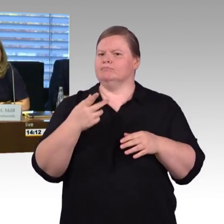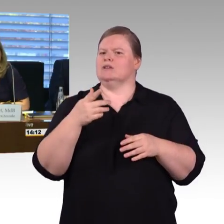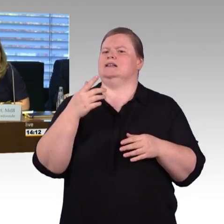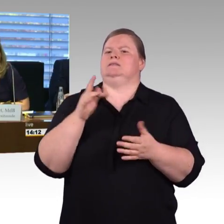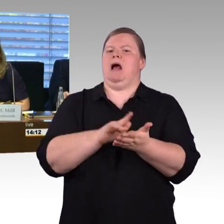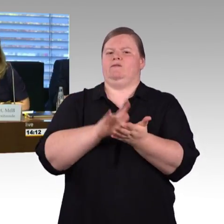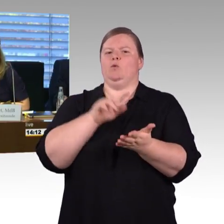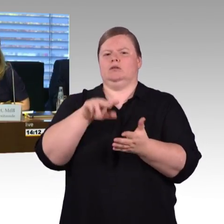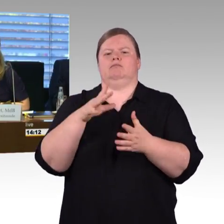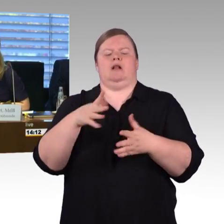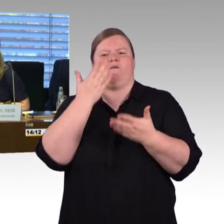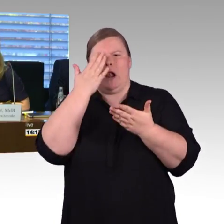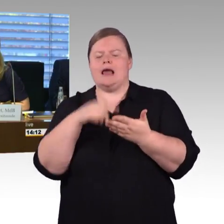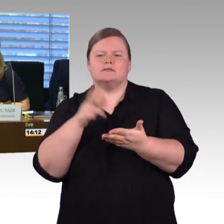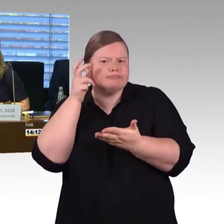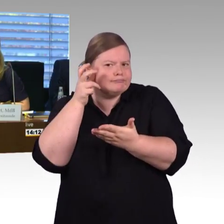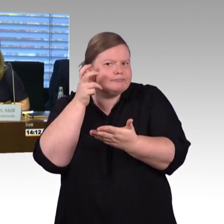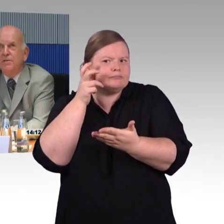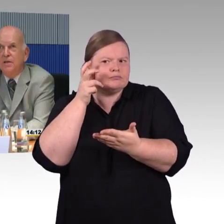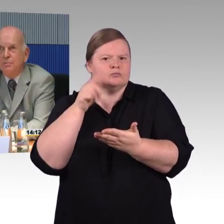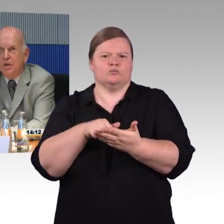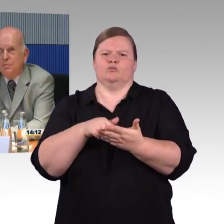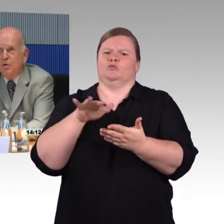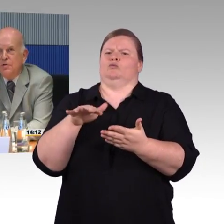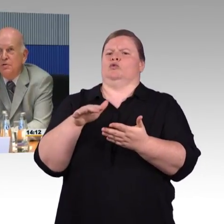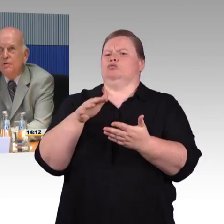(Rednerwechsel) Ja, vielen Dank, meine sehr geehrten Damen und Herren, Abgeordnete